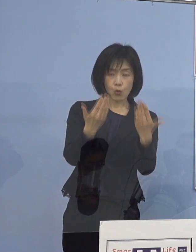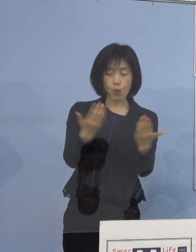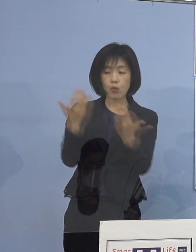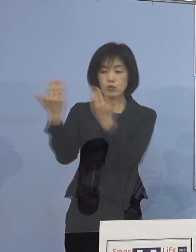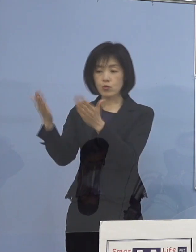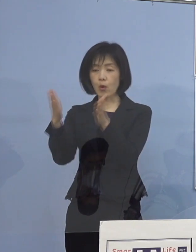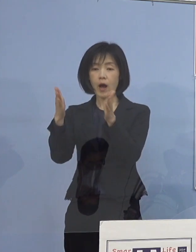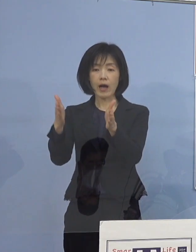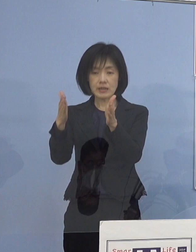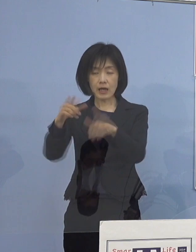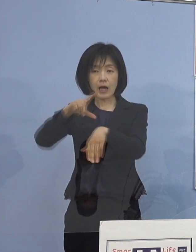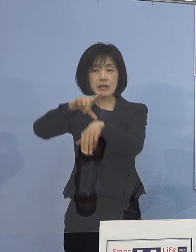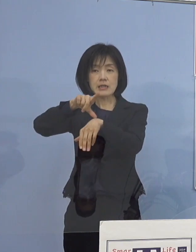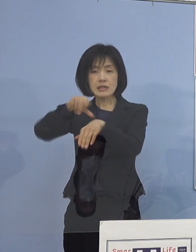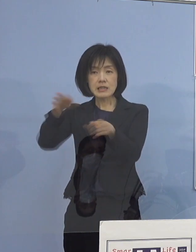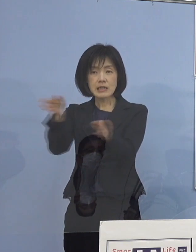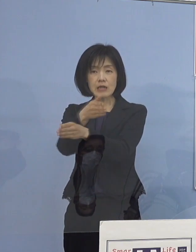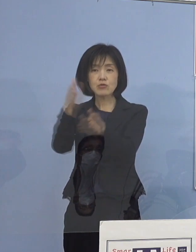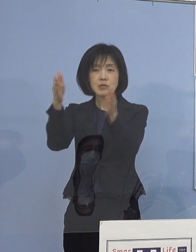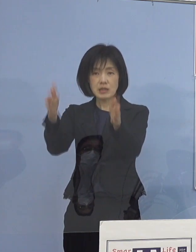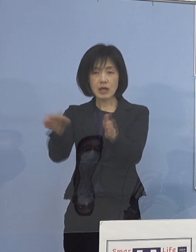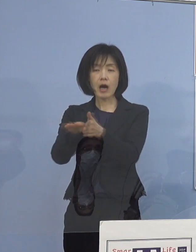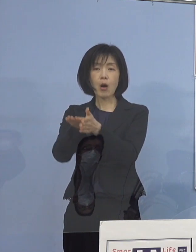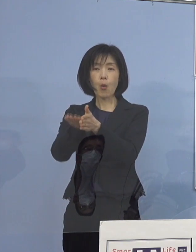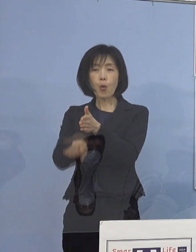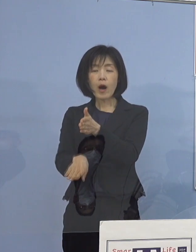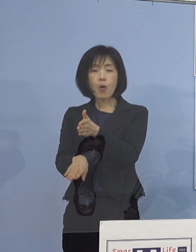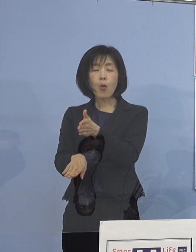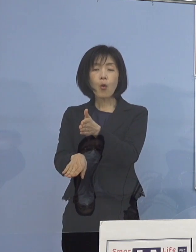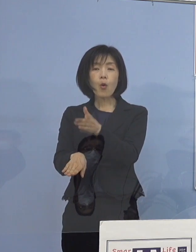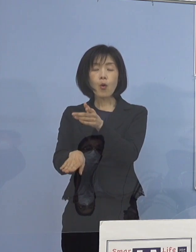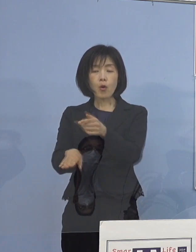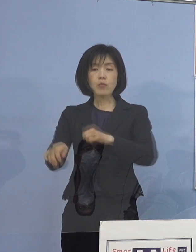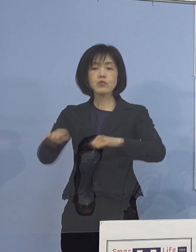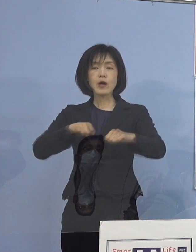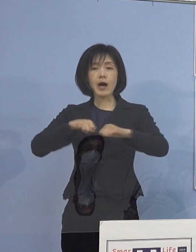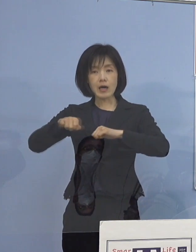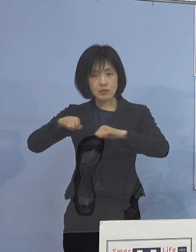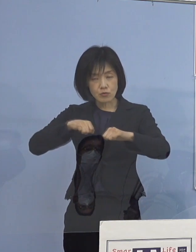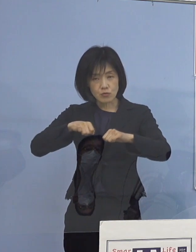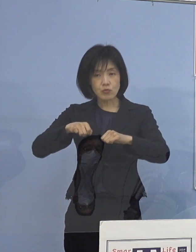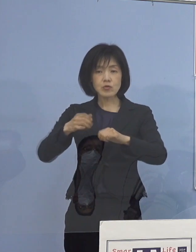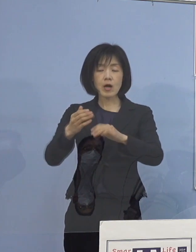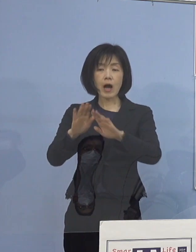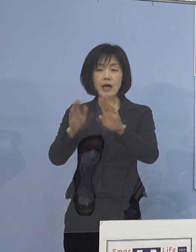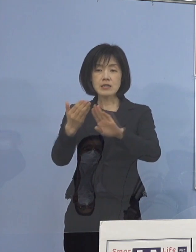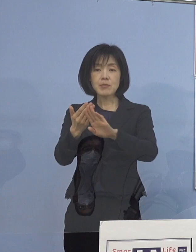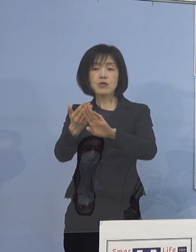あるいは休み時間、放課後、こうしたところ あるいは部活動、始まる前、終わった時と